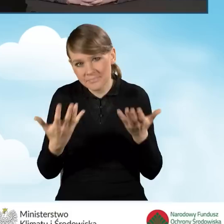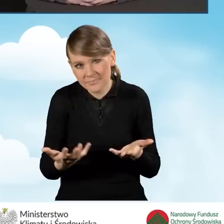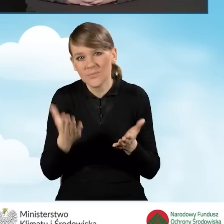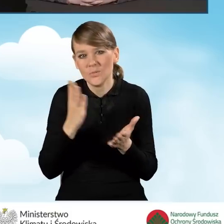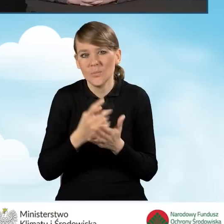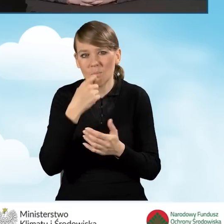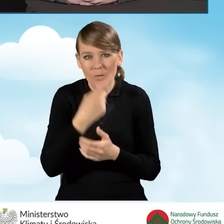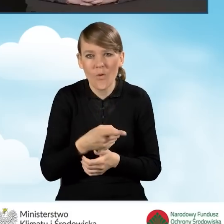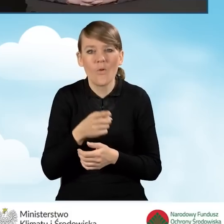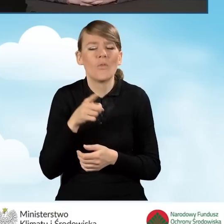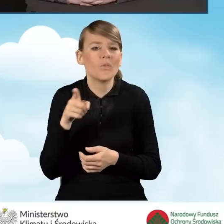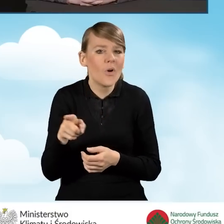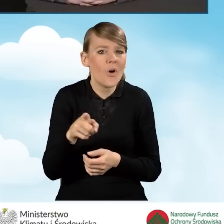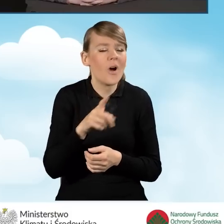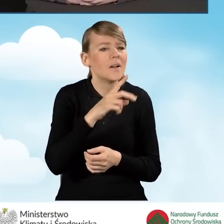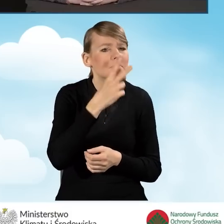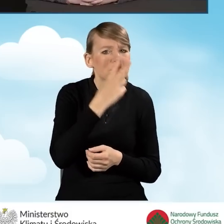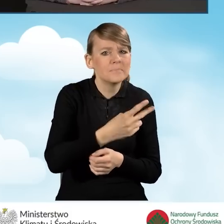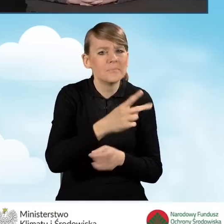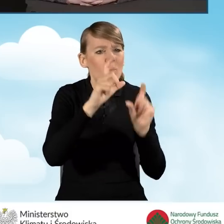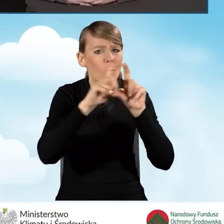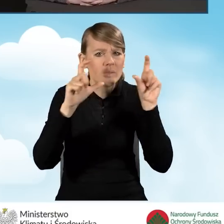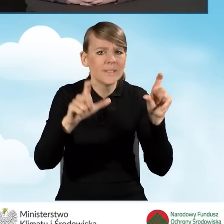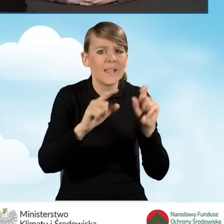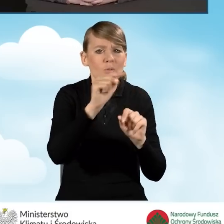zidentyfikowanie budynku, w którym trzeba wymienić źródło ciepła,